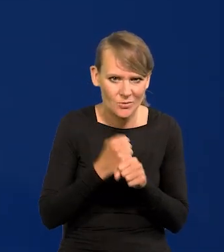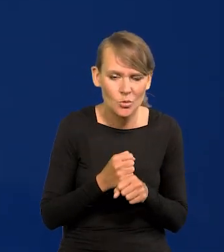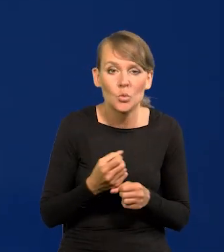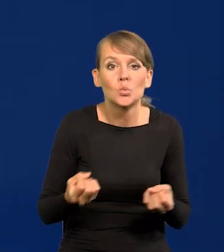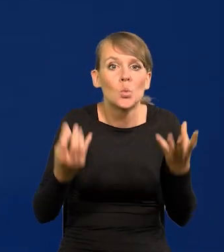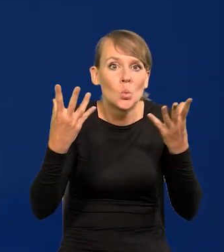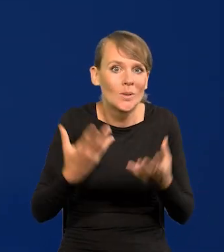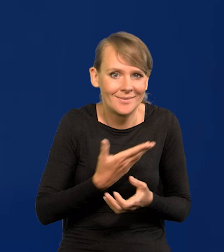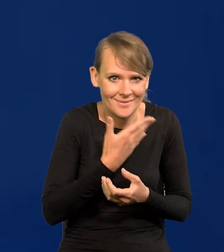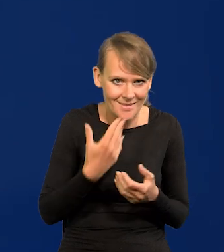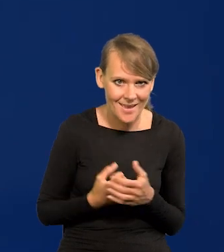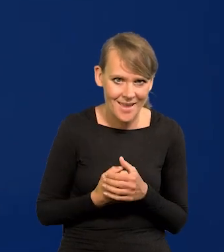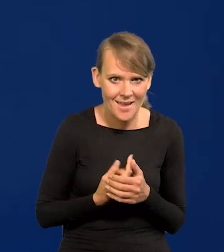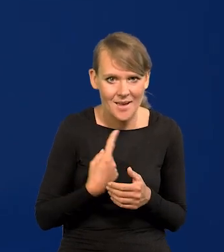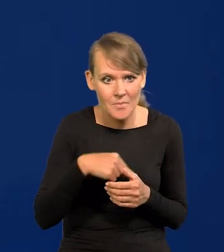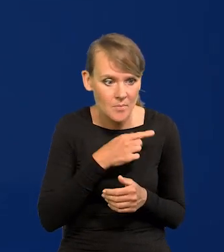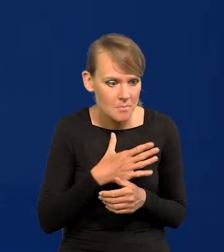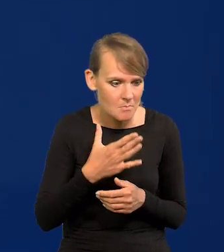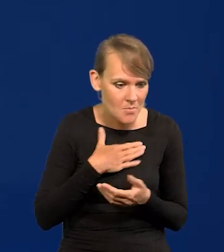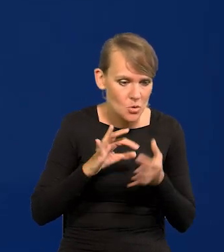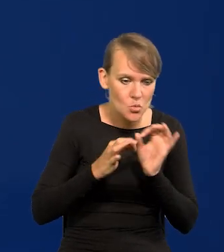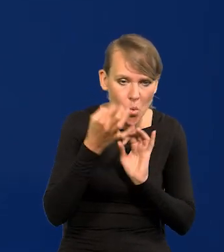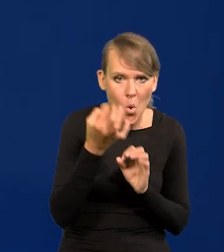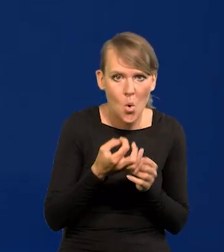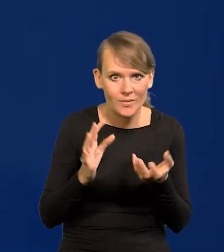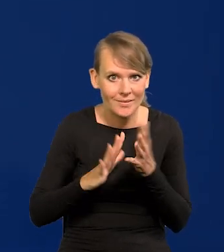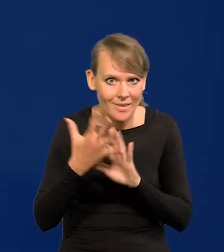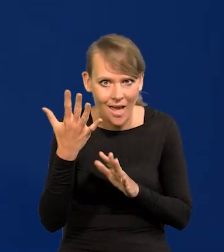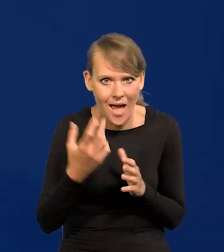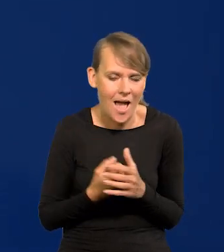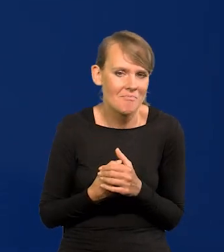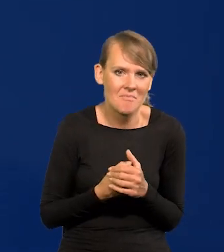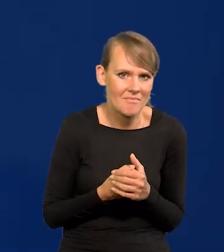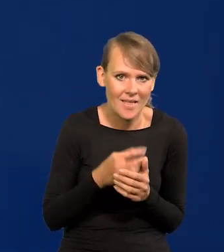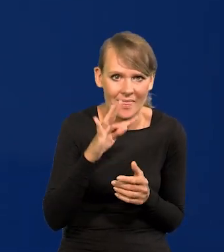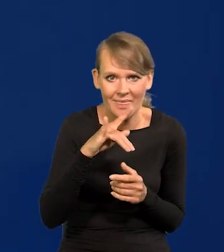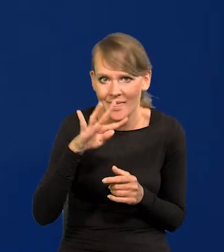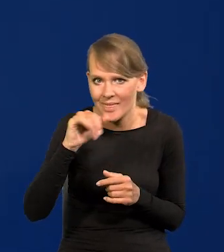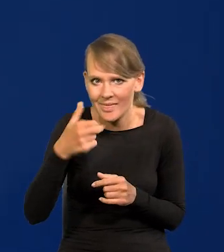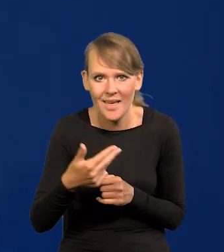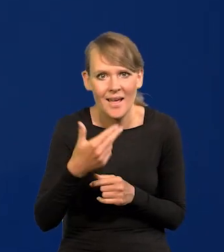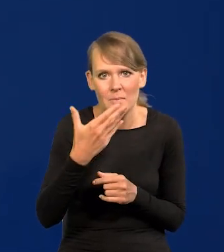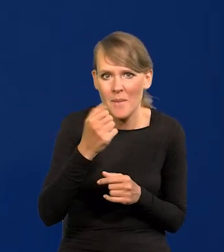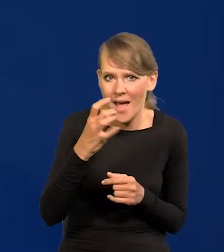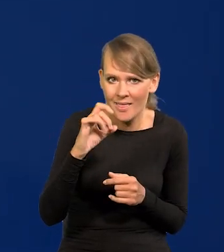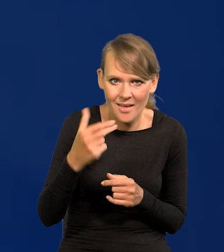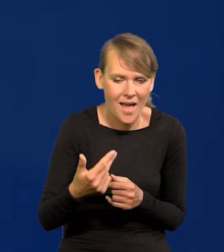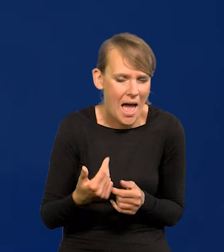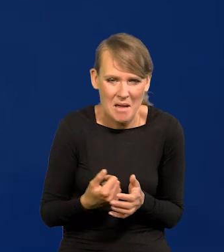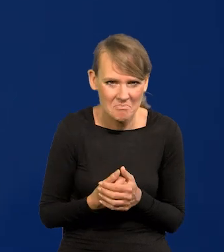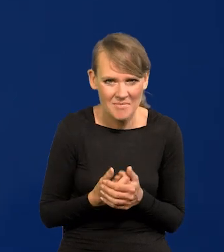Nie ma tu cudu. Mamy złóż złota, diamentów, tytanu, manganu, czegoś, nic nie mamy.